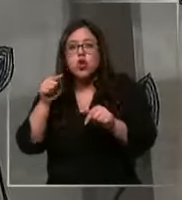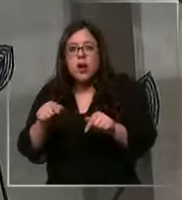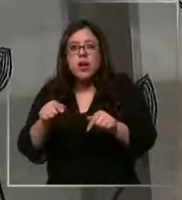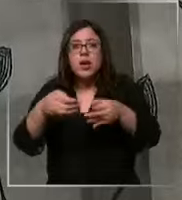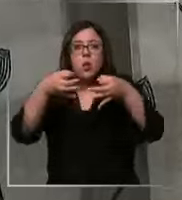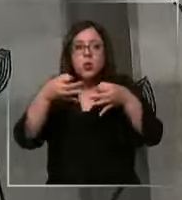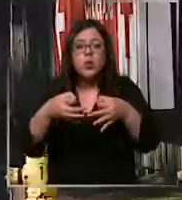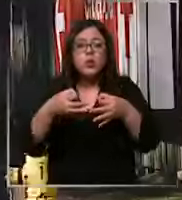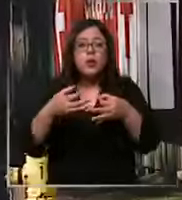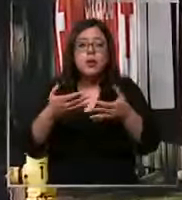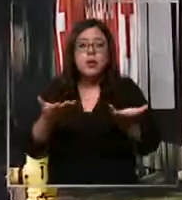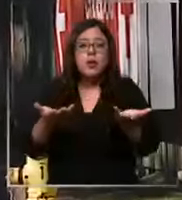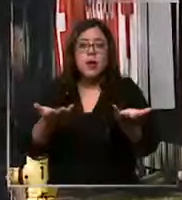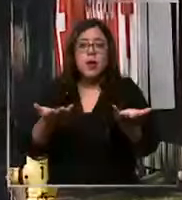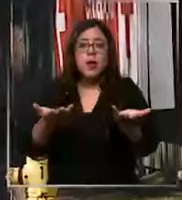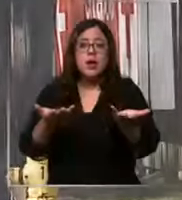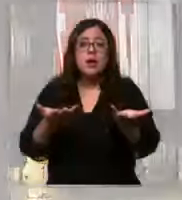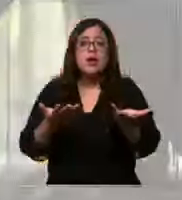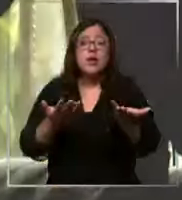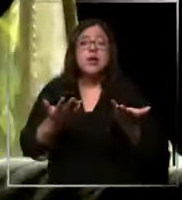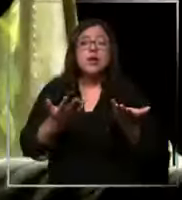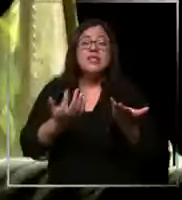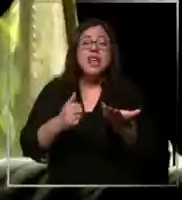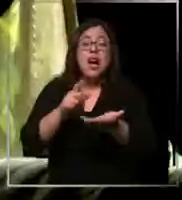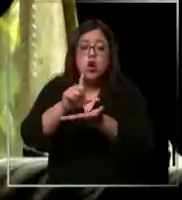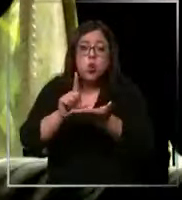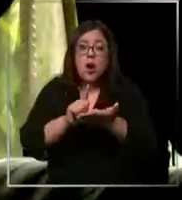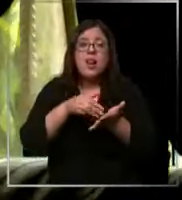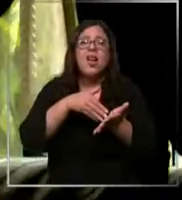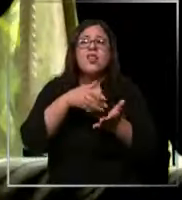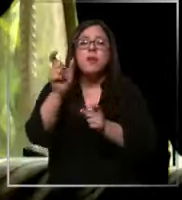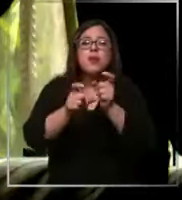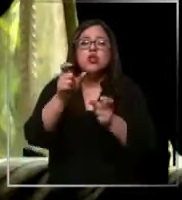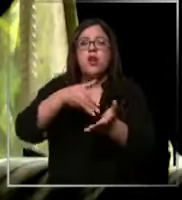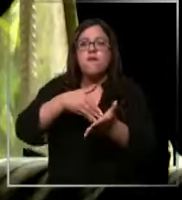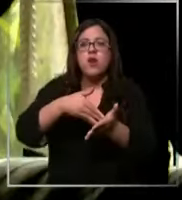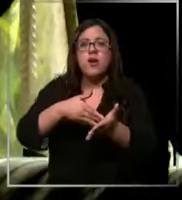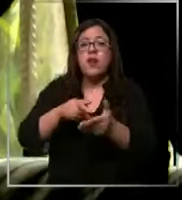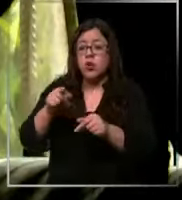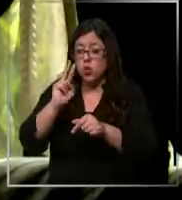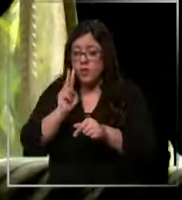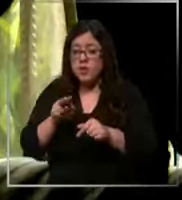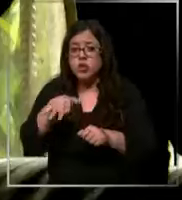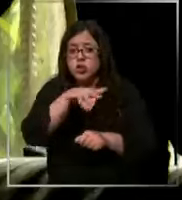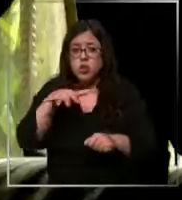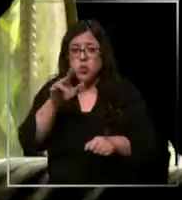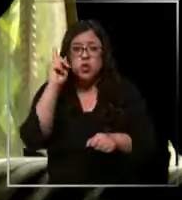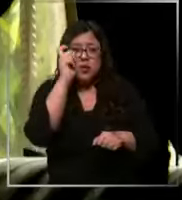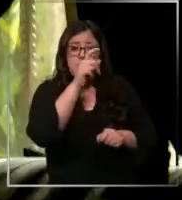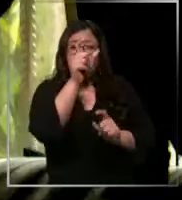de pacientes vulnerables te ha tocado pasar por una situación crítica con algún paciente debido